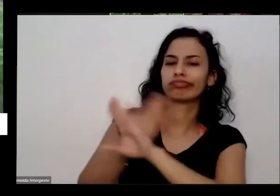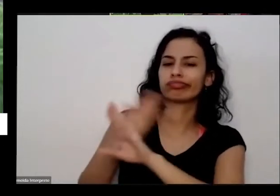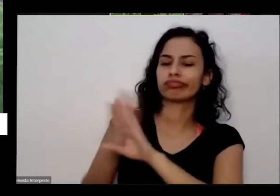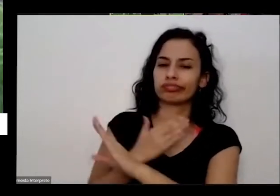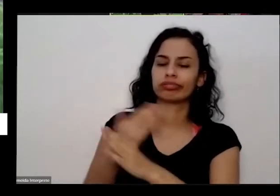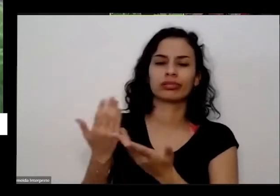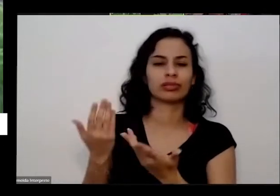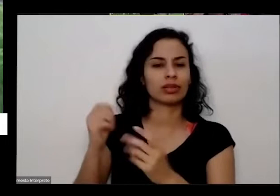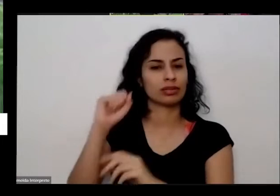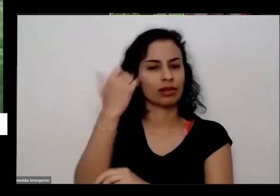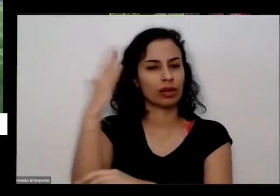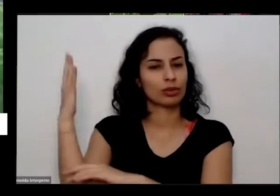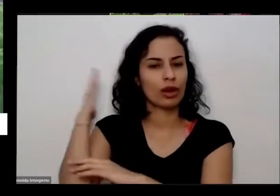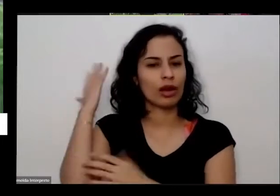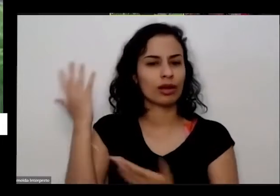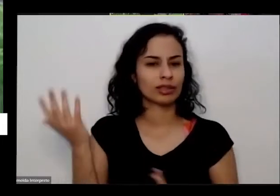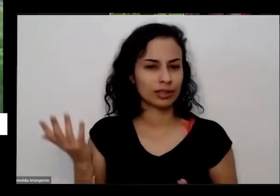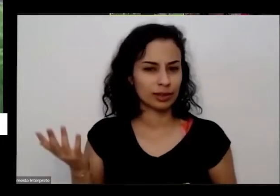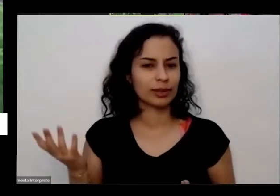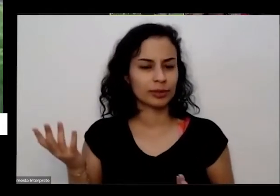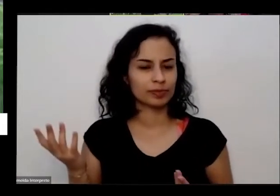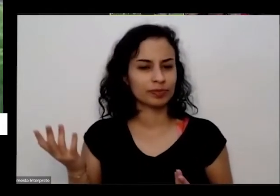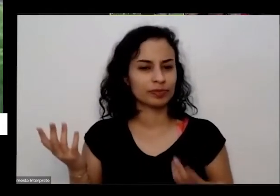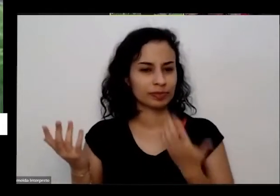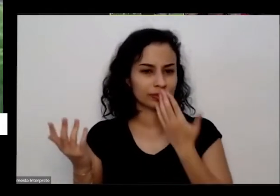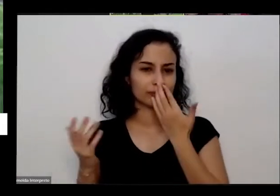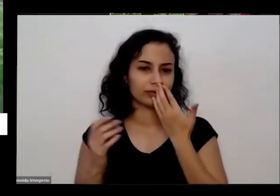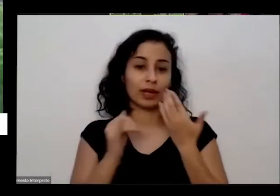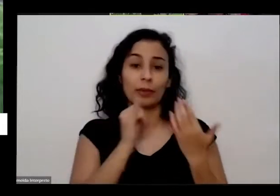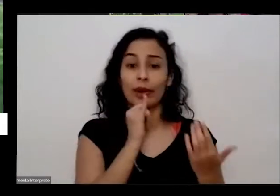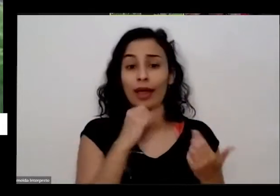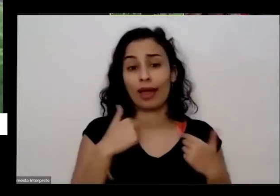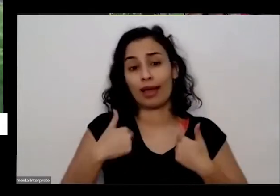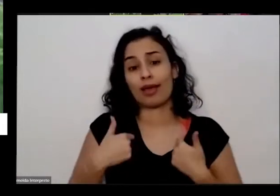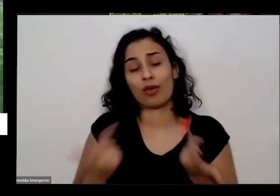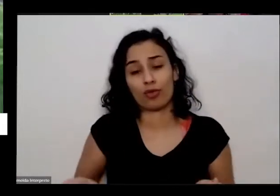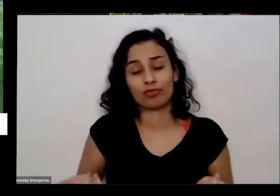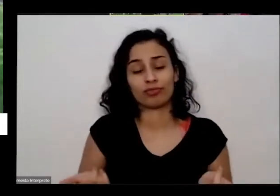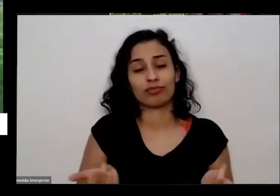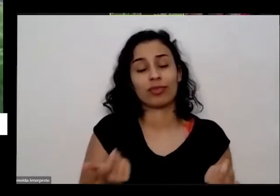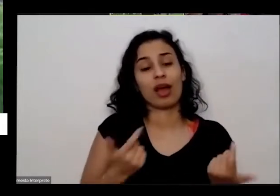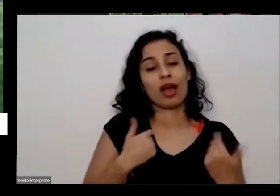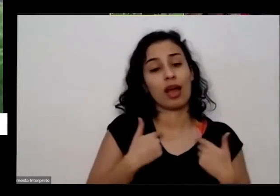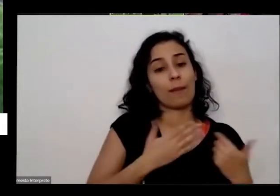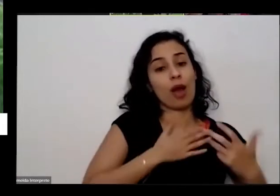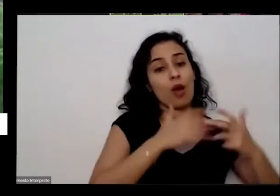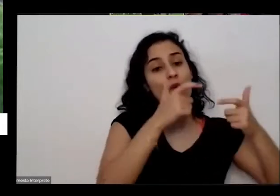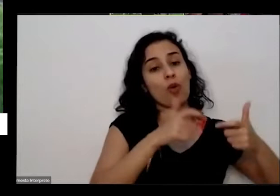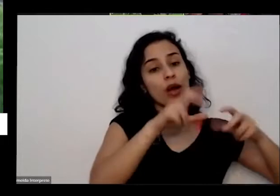resultado disso é sair da da minha comunidade vir para cá nunca mais voltei para morar lá